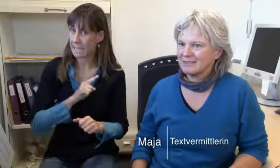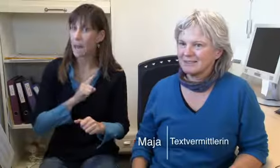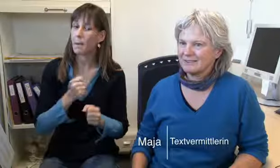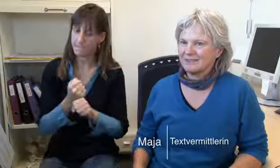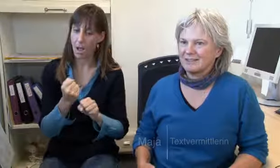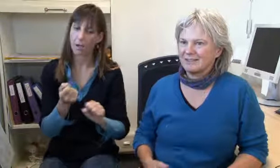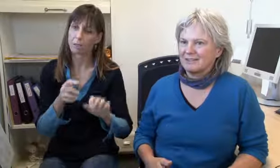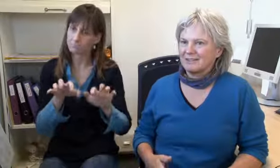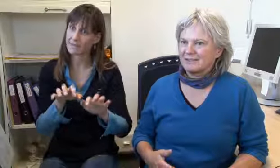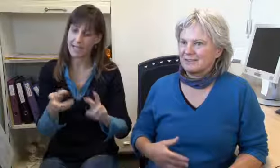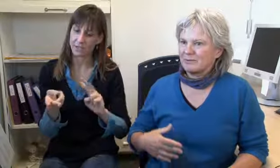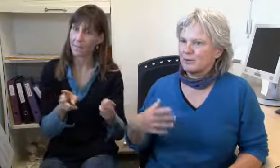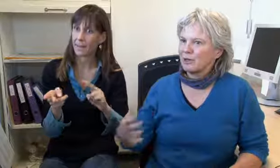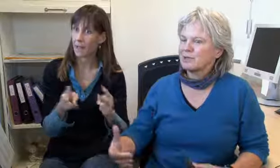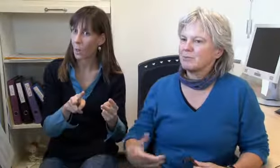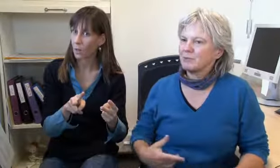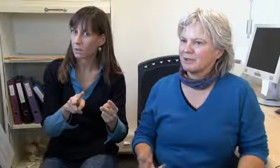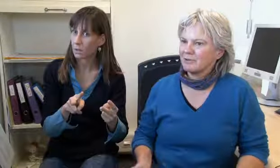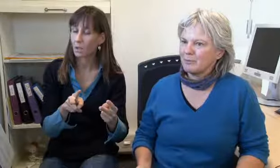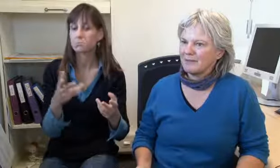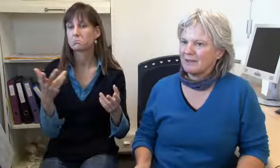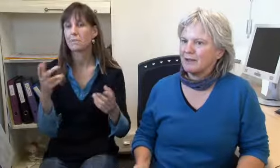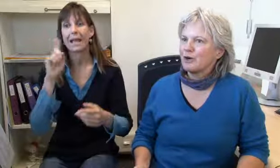Ich mache einerseits selber Vermittlungen,